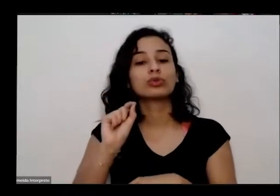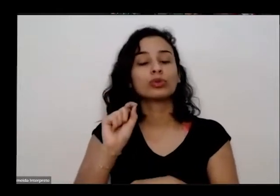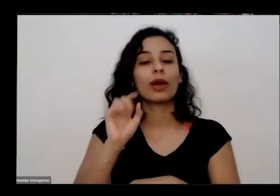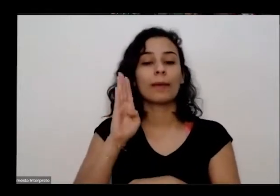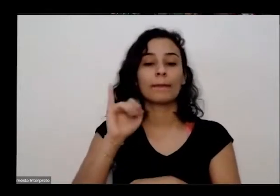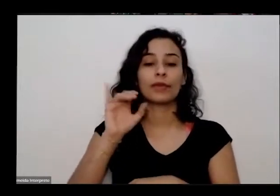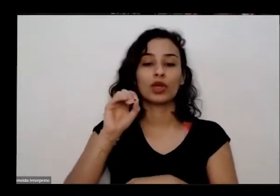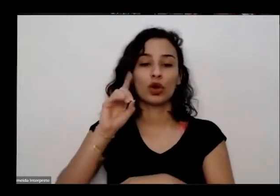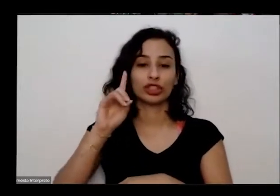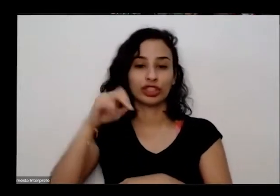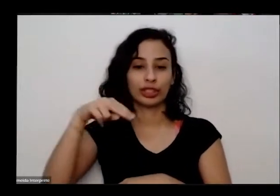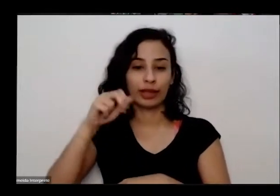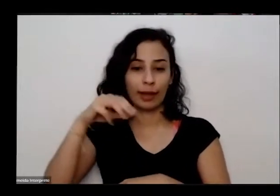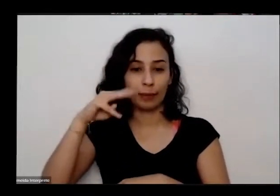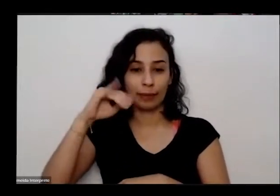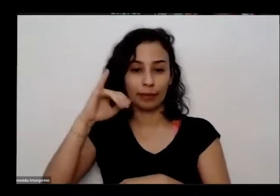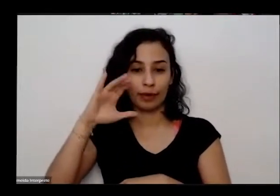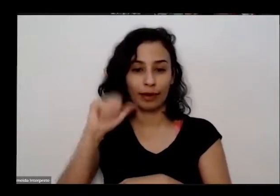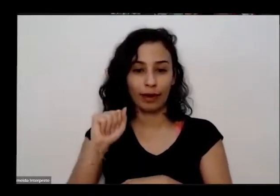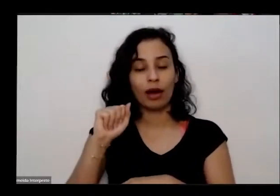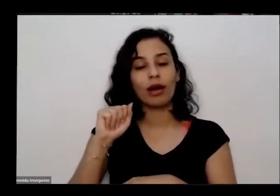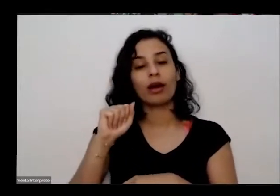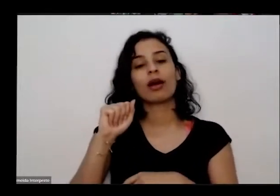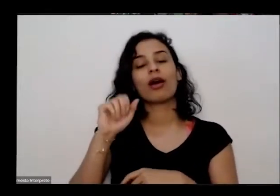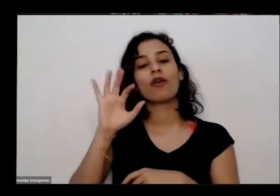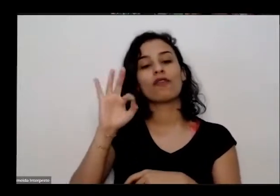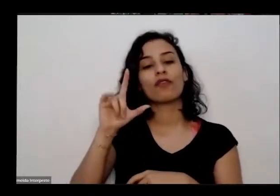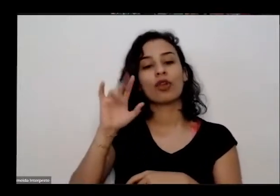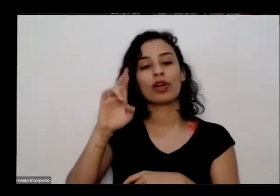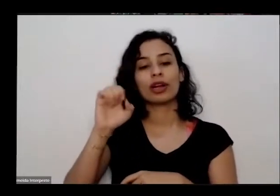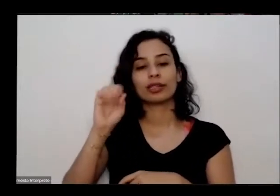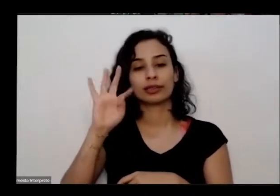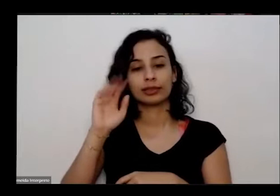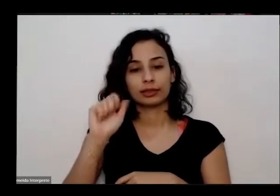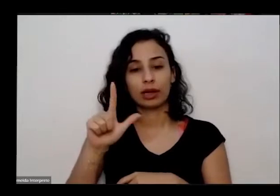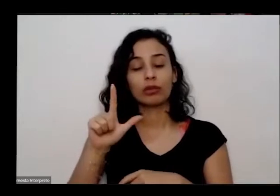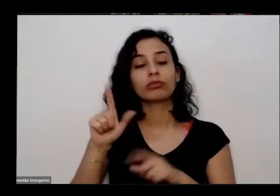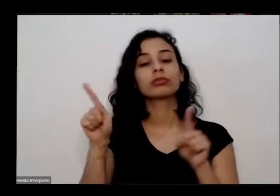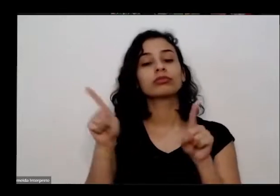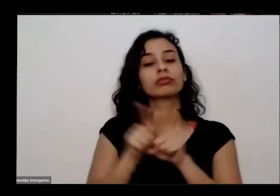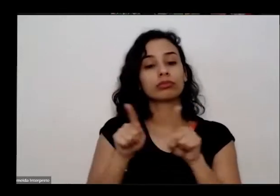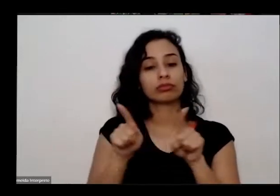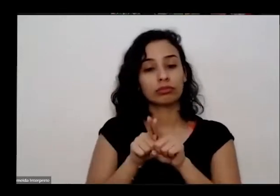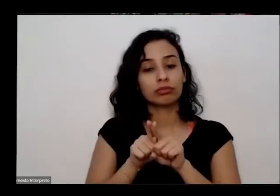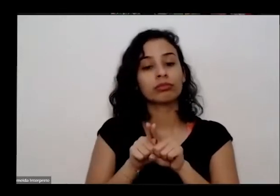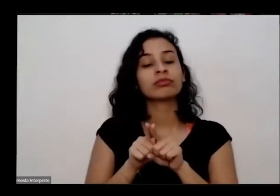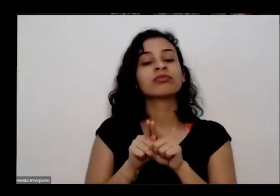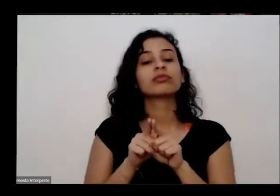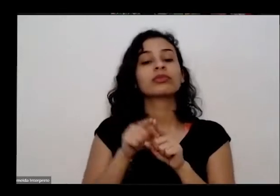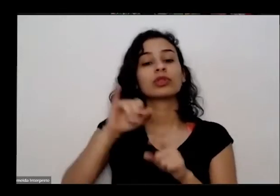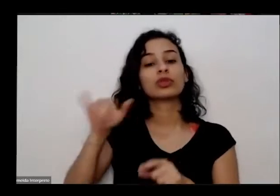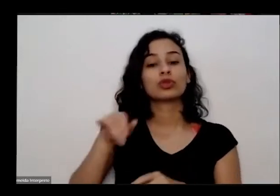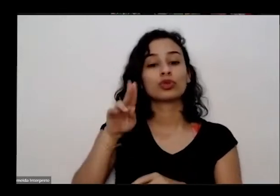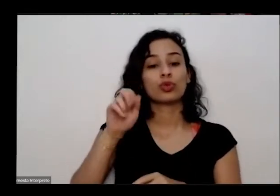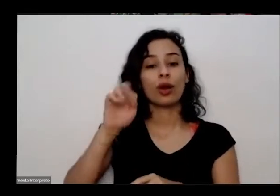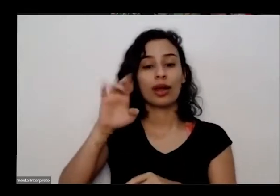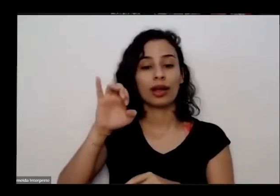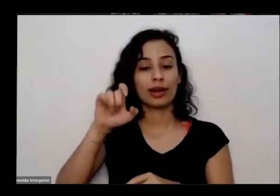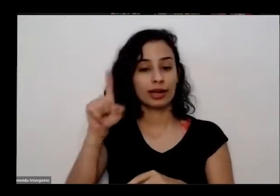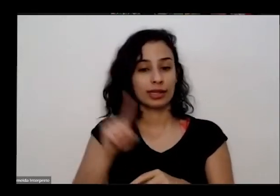medicinais na cruz ele também é proprietário da hortelã que o movimento de voluntariado uma horta